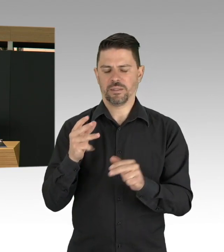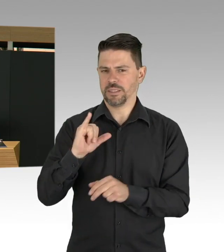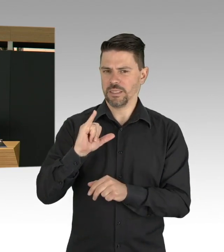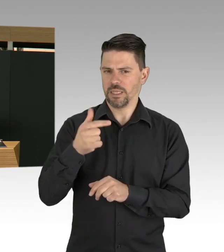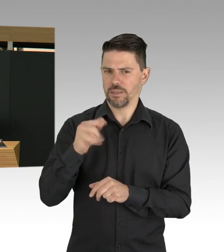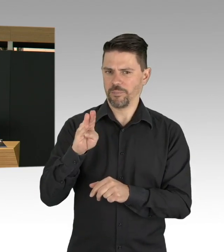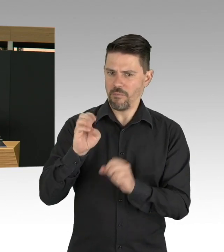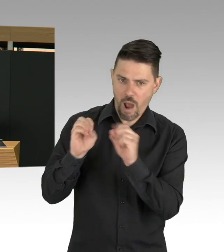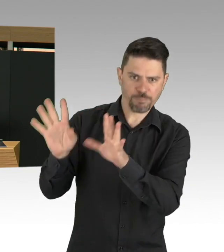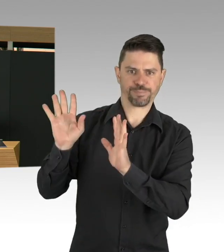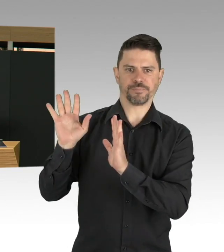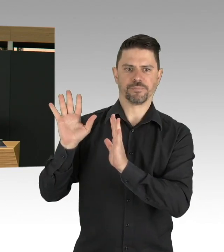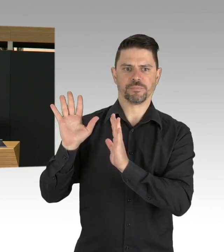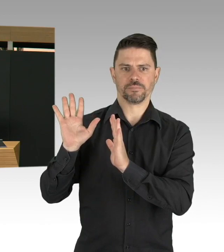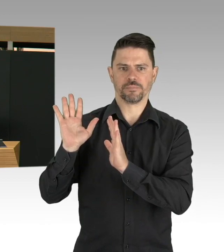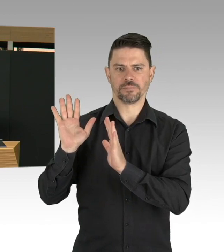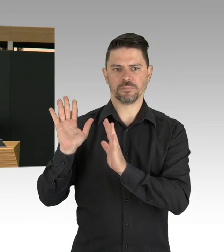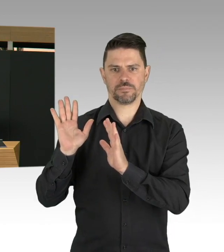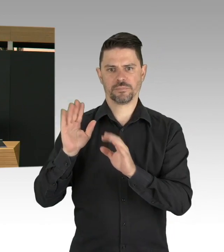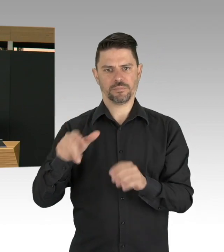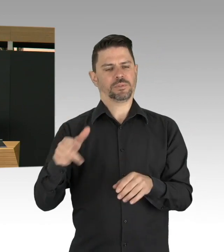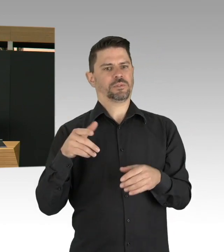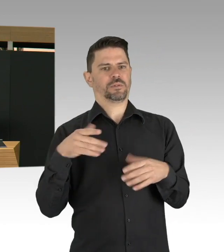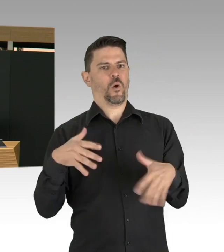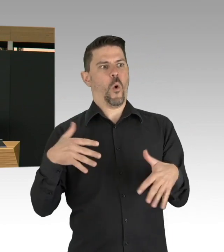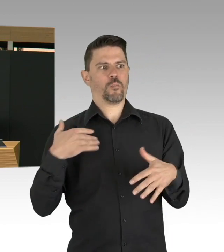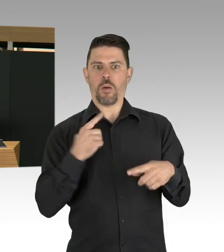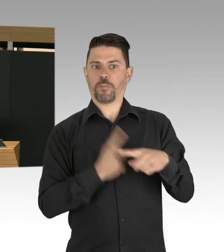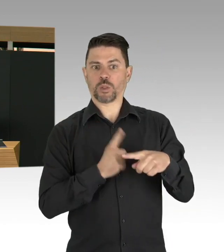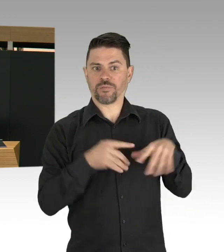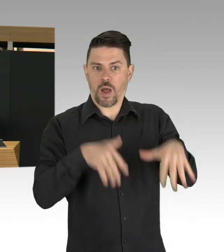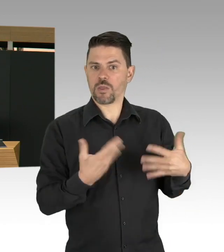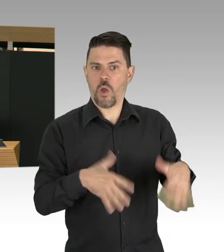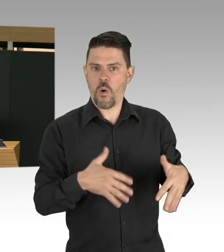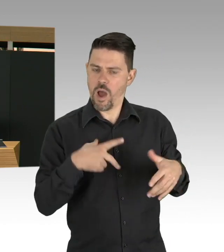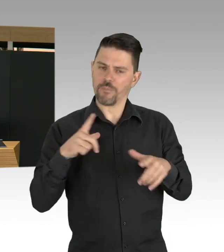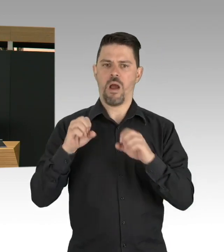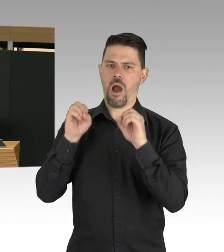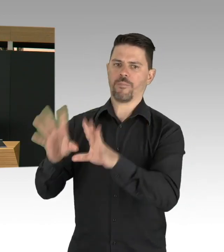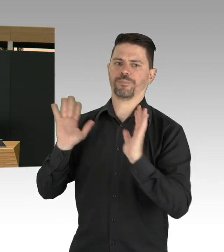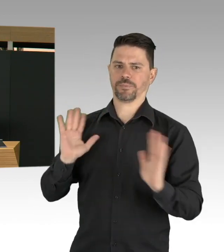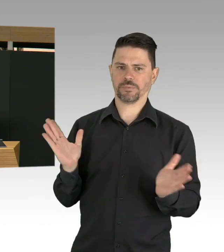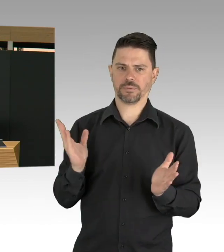dass wir über eine große Messe was international angelegt war, eine Einschleppung und Ausbreitung zu bekommen.